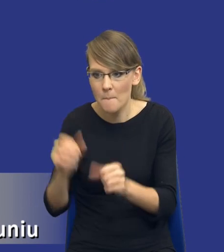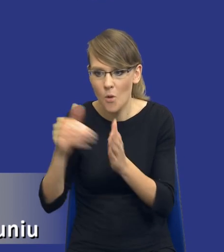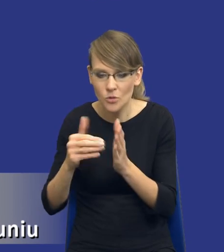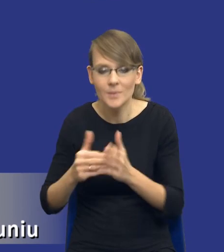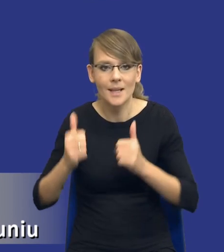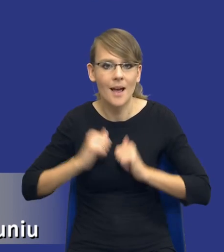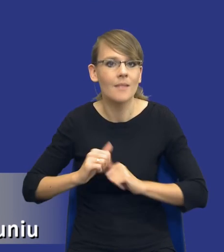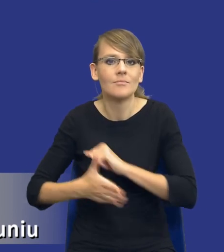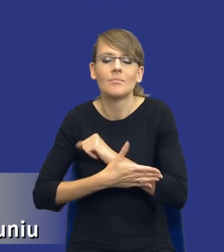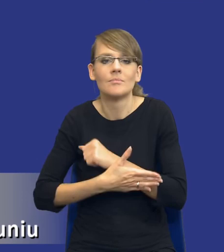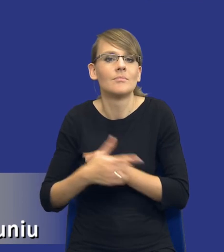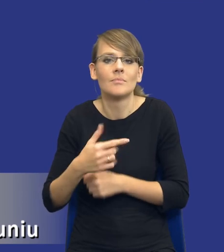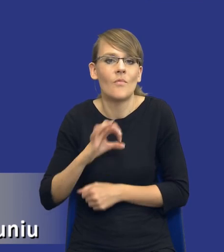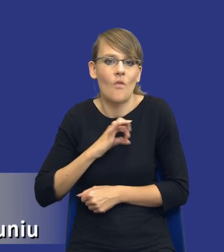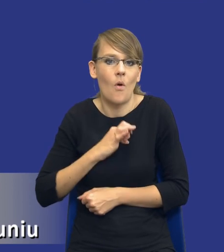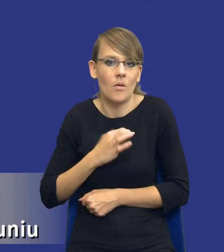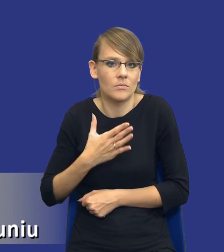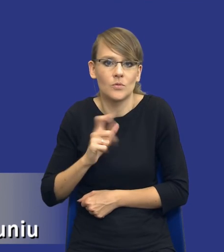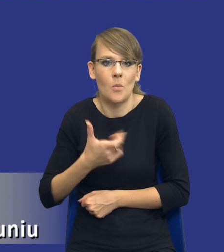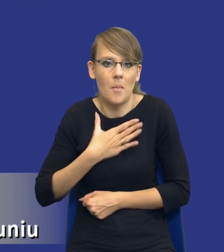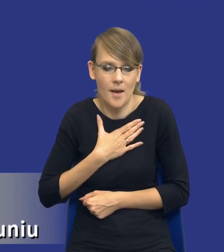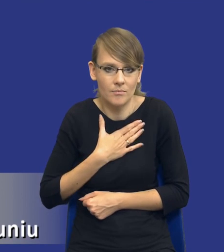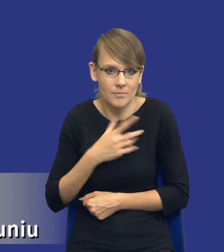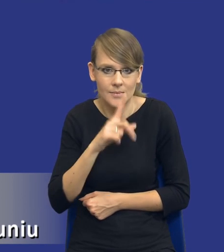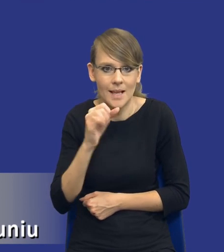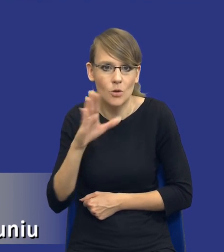I tutaj trzeba, drodzy Państwo, zwrócić uwagę na jedną rzecz, ja przyznam